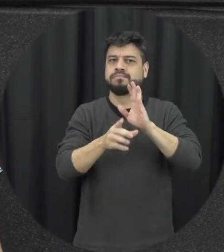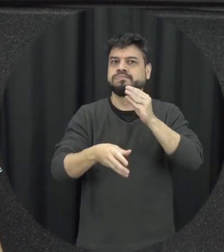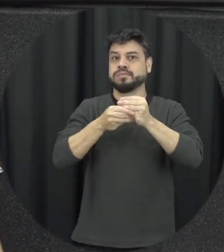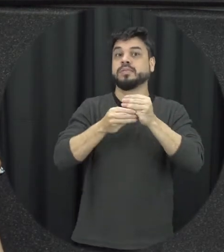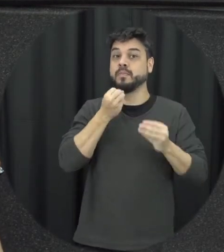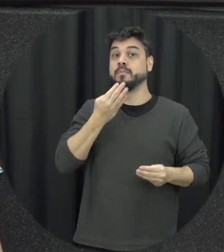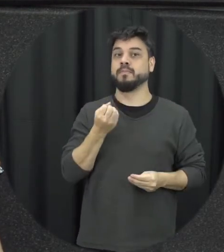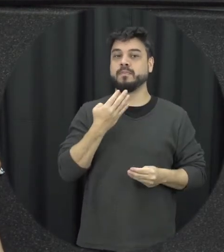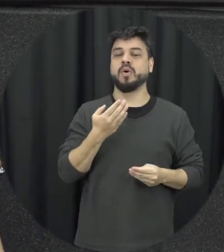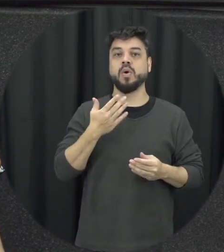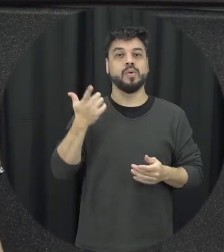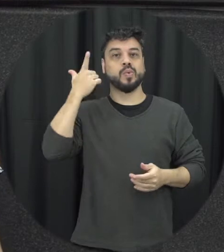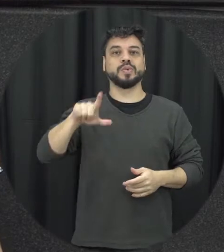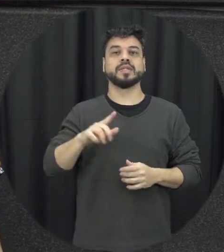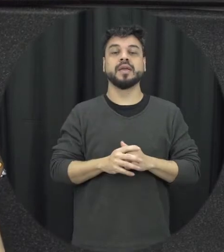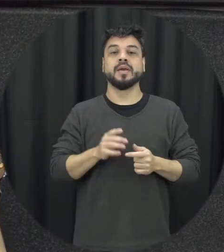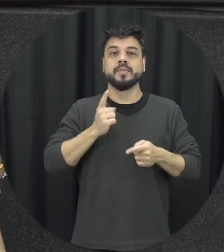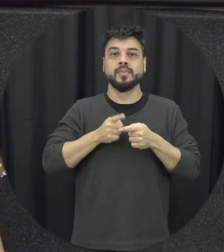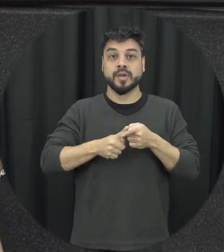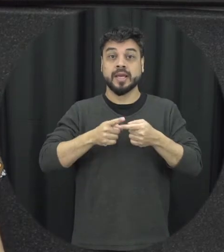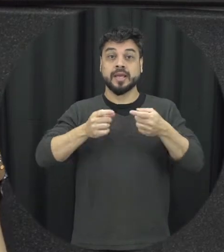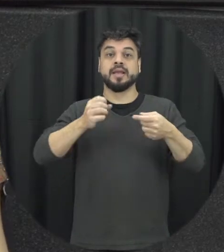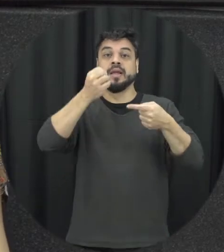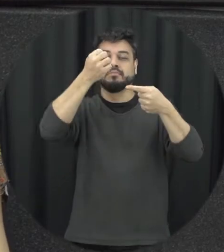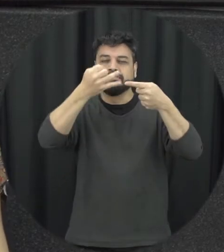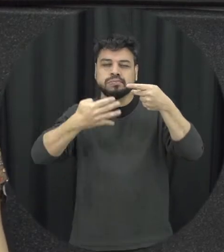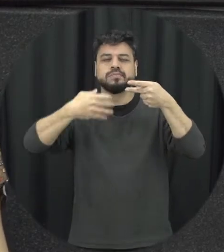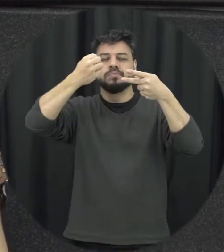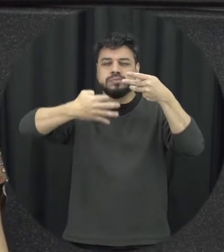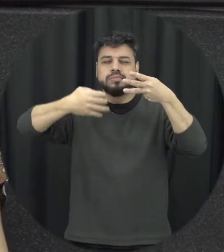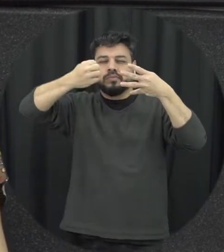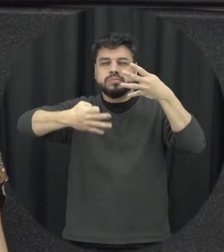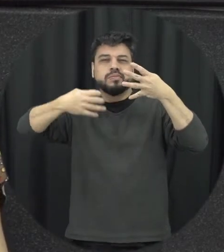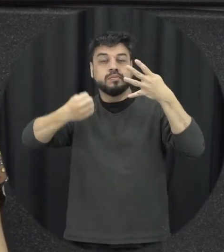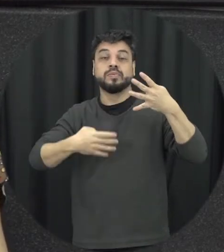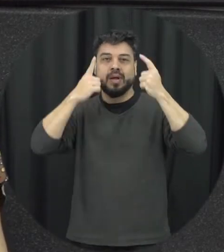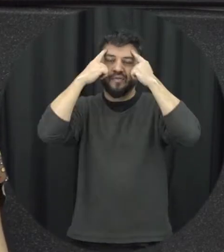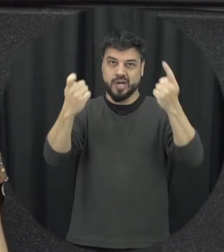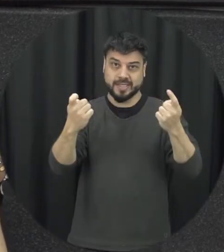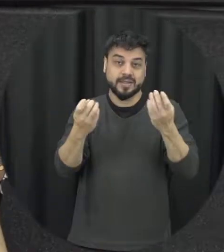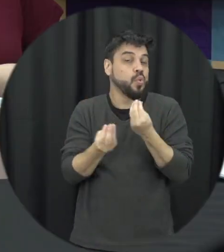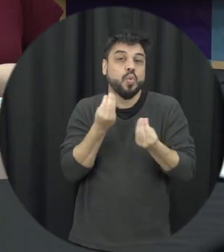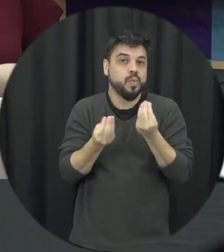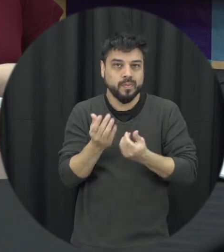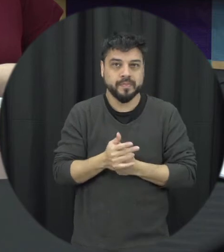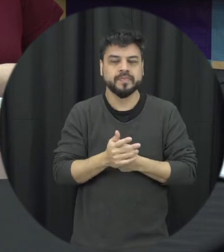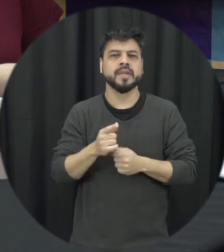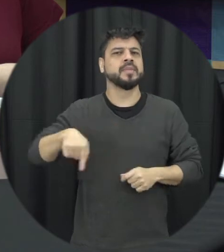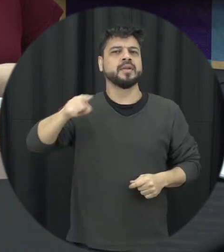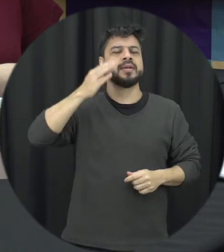lei traz que a gente de discriminar esses atos de violência até para gente poder identificar